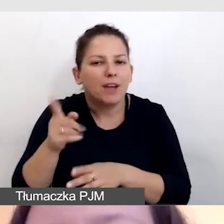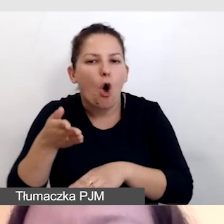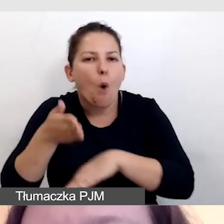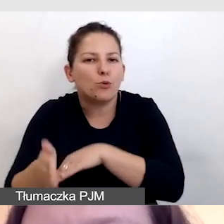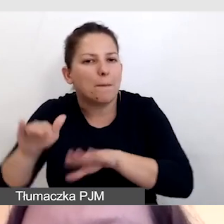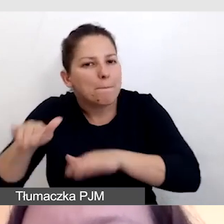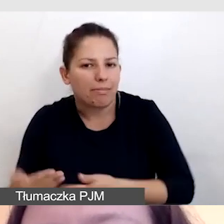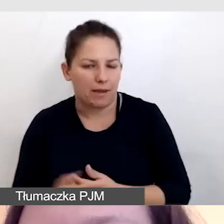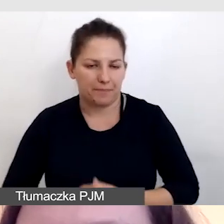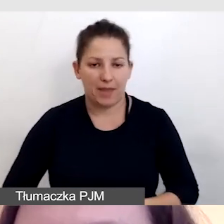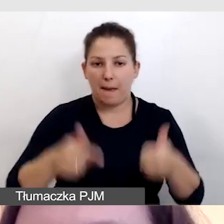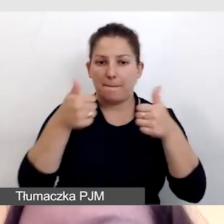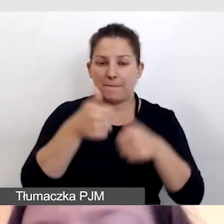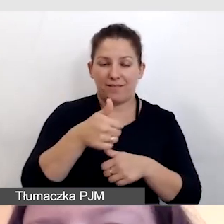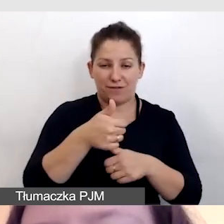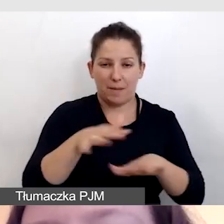W pierwszej lokalizacji kręciliśmy mówcę